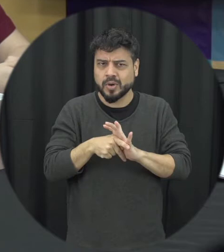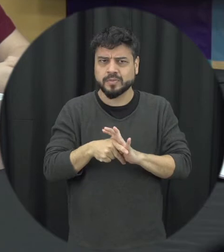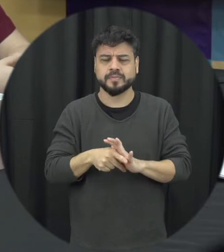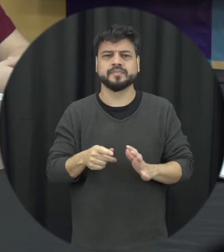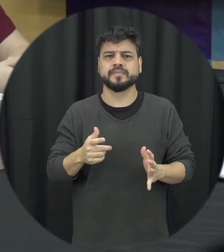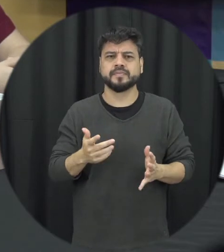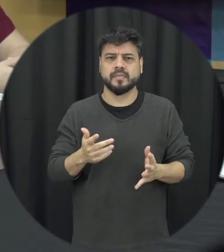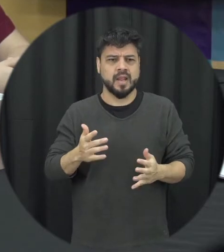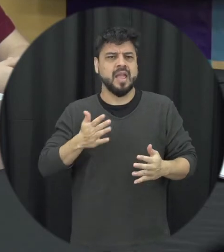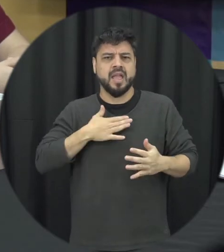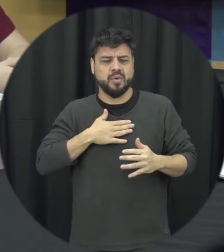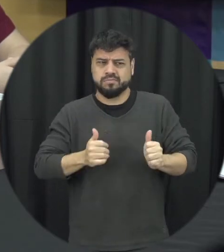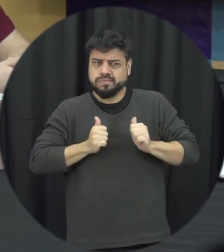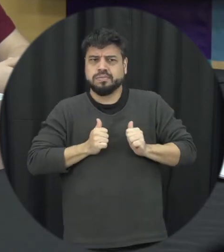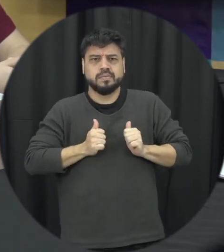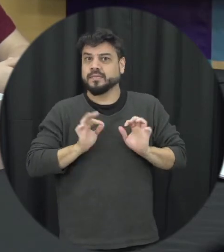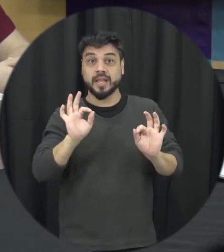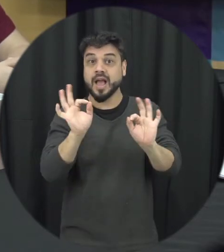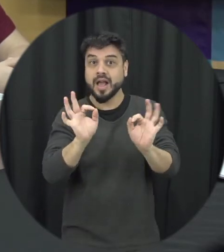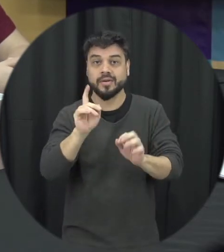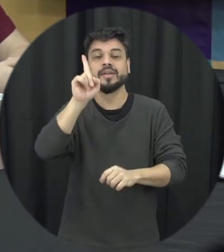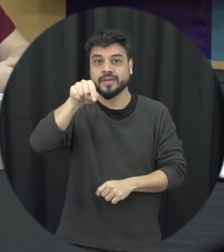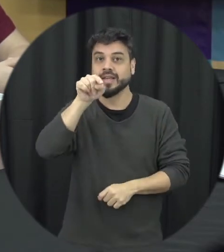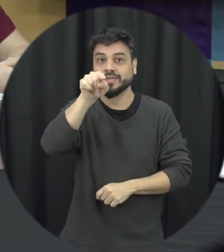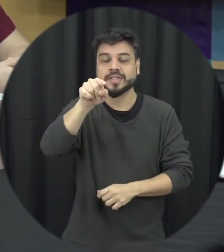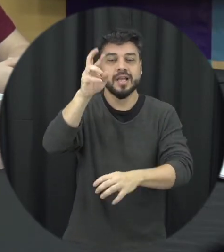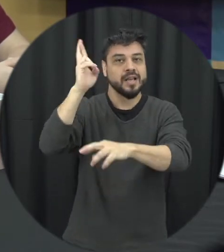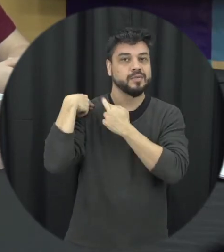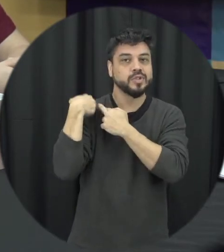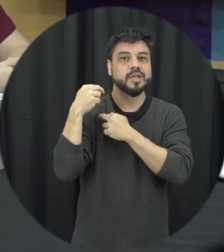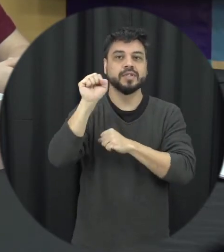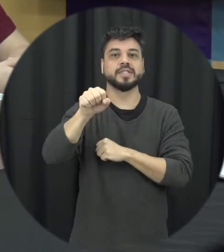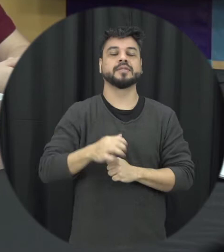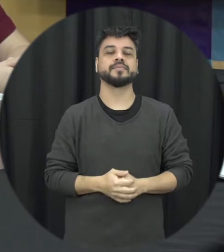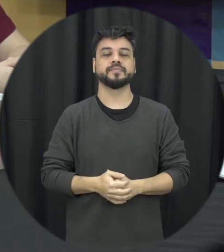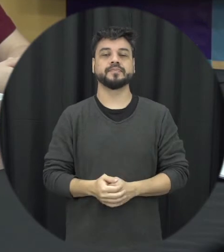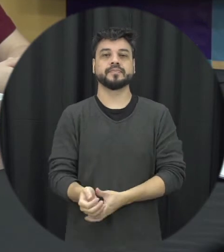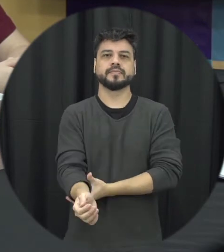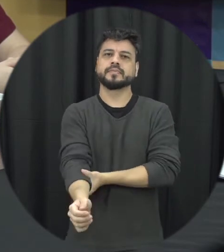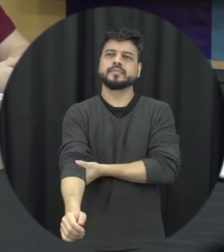bem prática assim se uma pessoa então presencial uma situação dessa sou escutar e uma briga entre